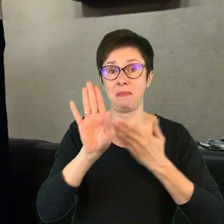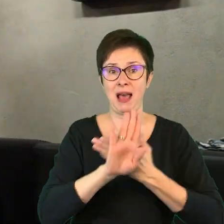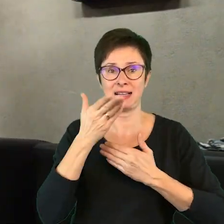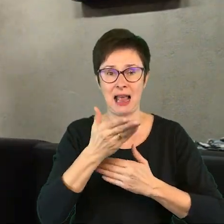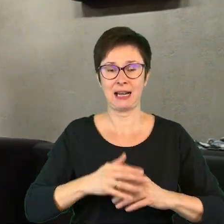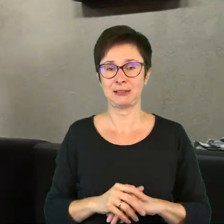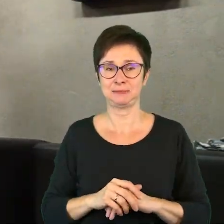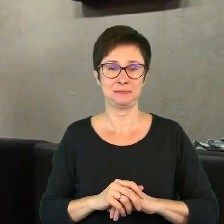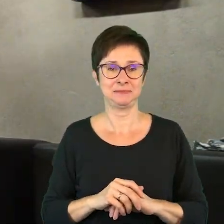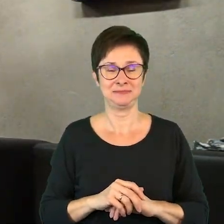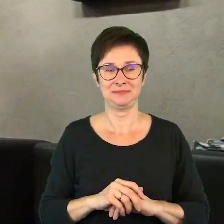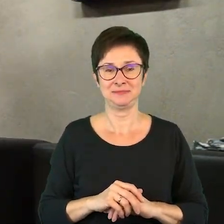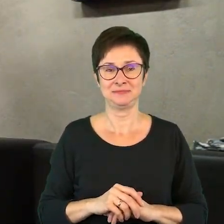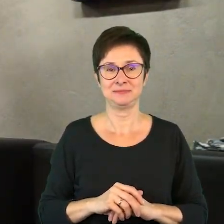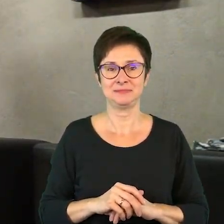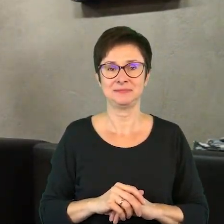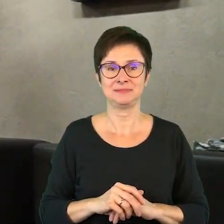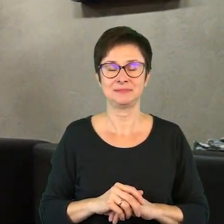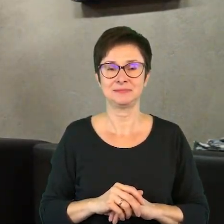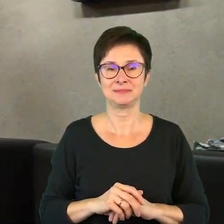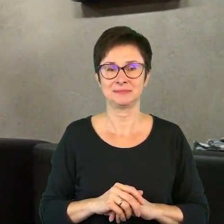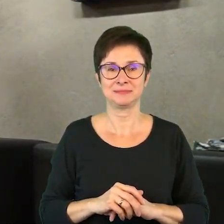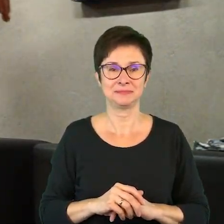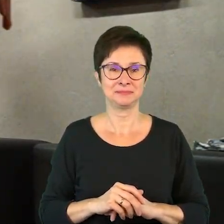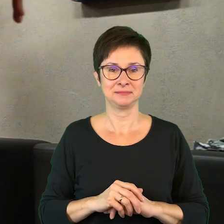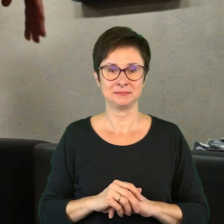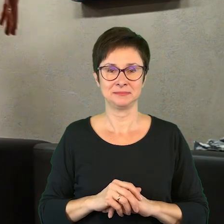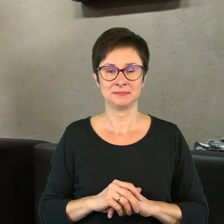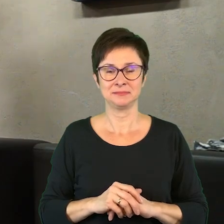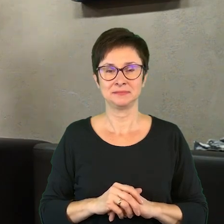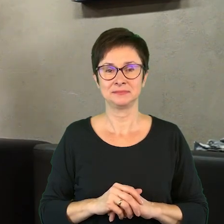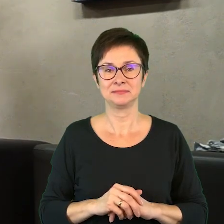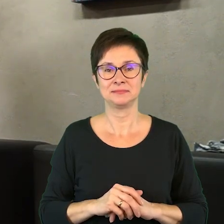Zombi, zombi, zombi, zombi, zombi, zombi, zombi.